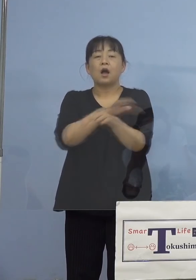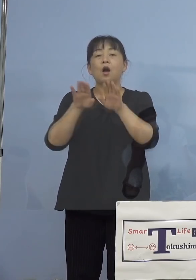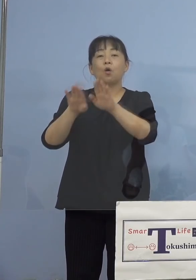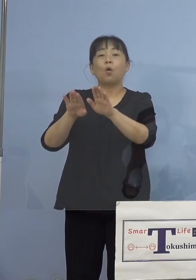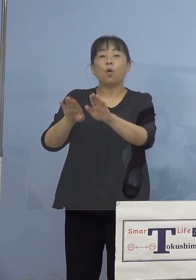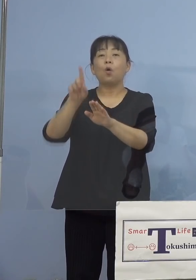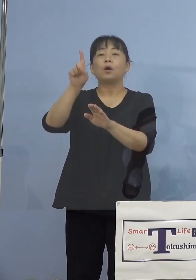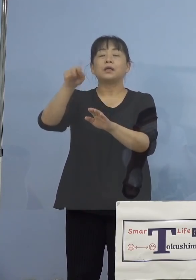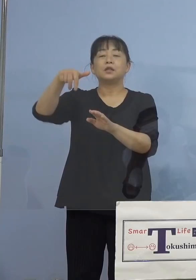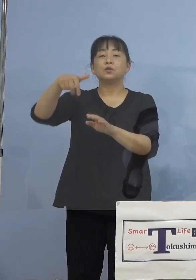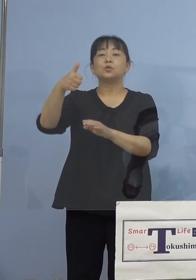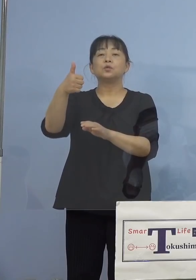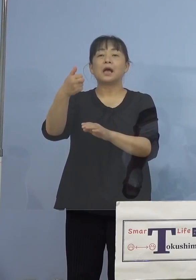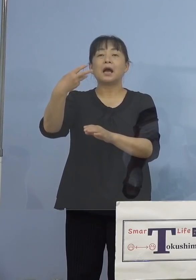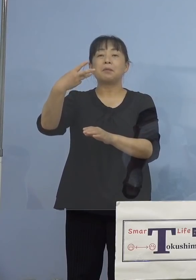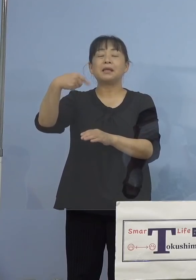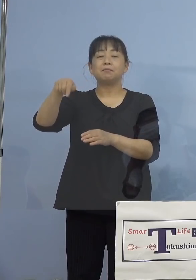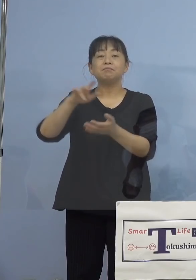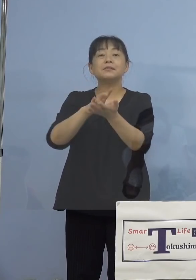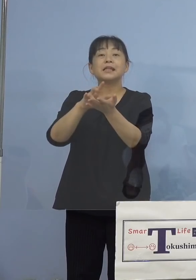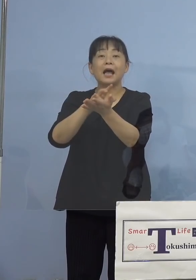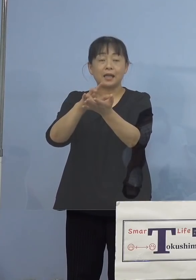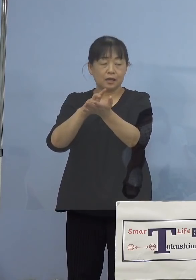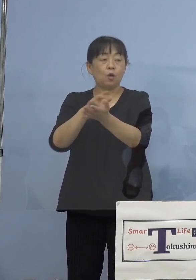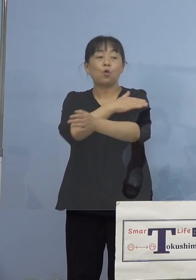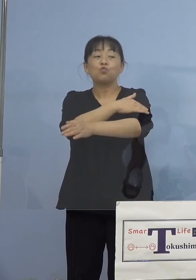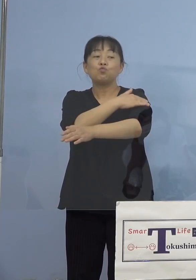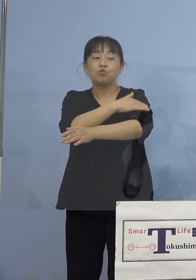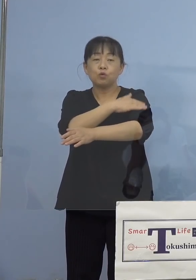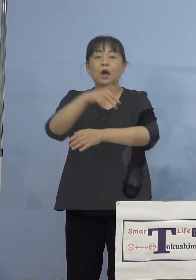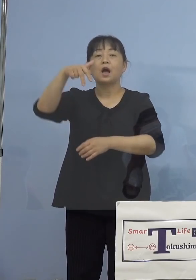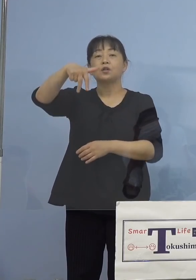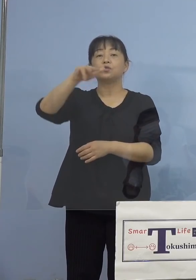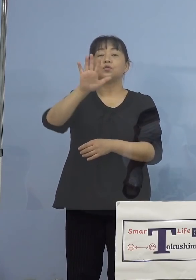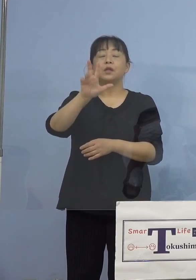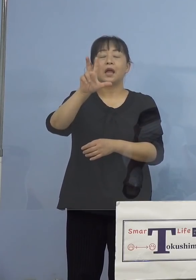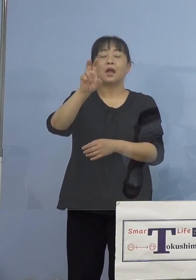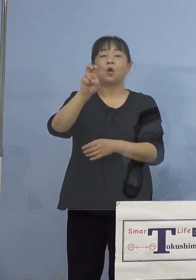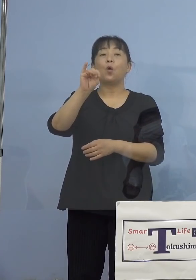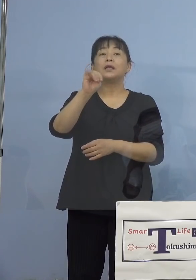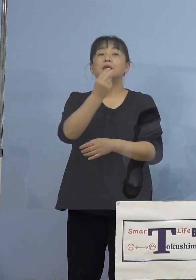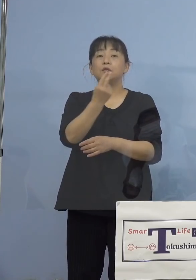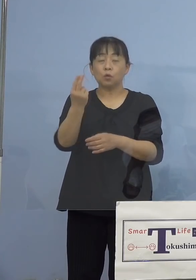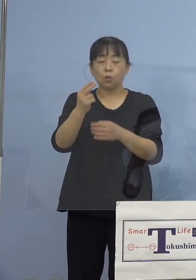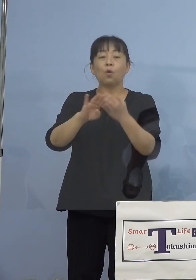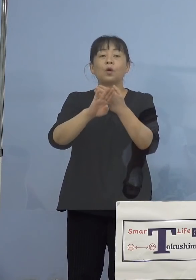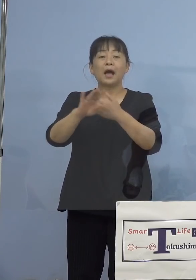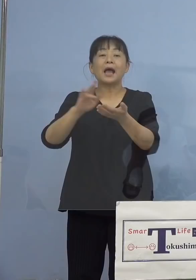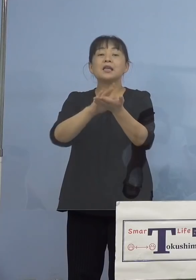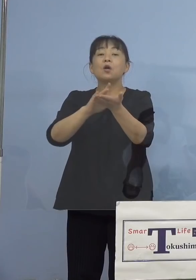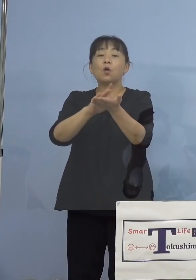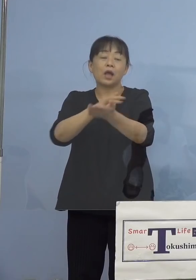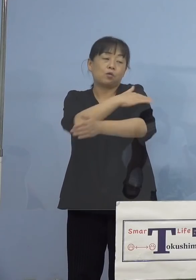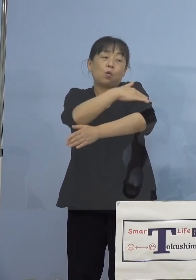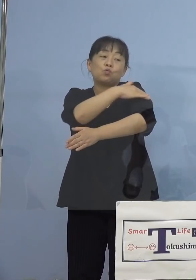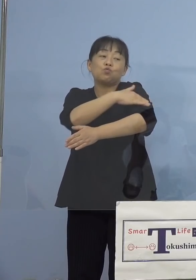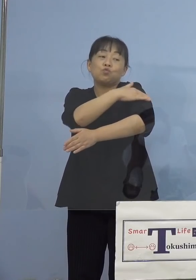軟膏で売ってますよね、あるいは ステロイドの外用薬、軟膏、こうしたものを